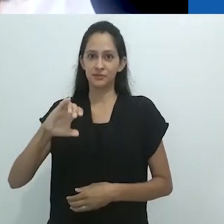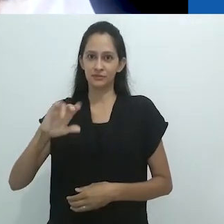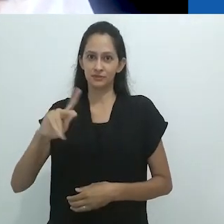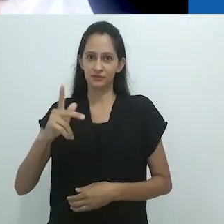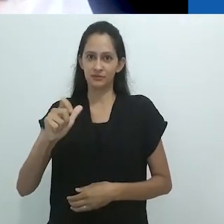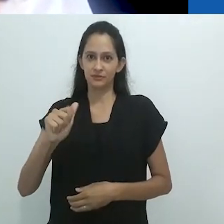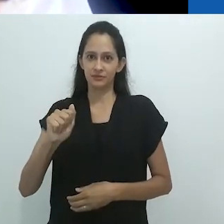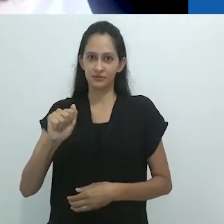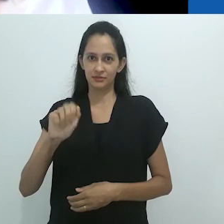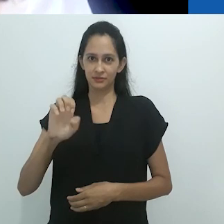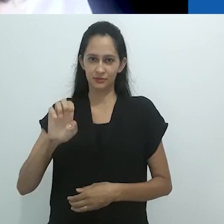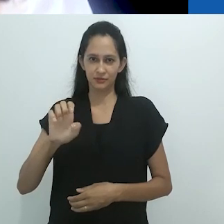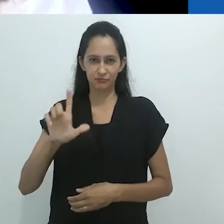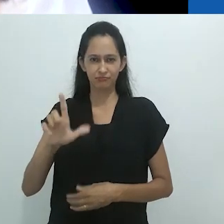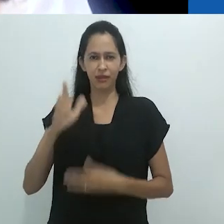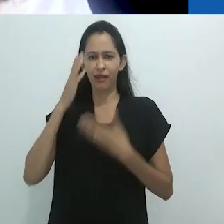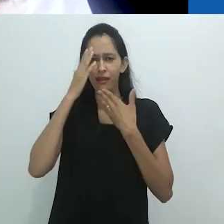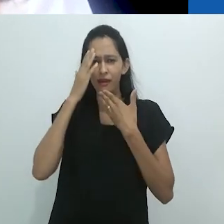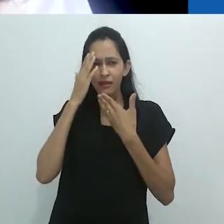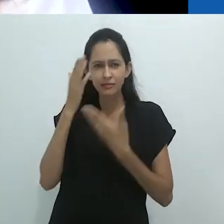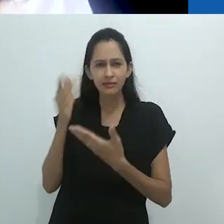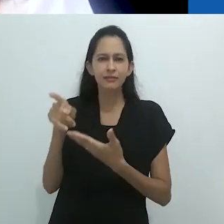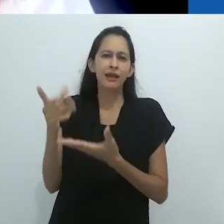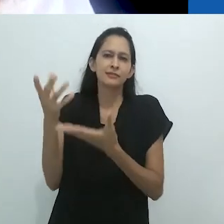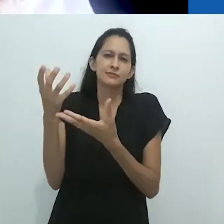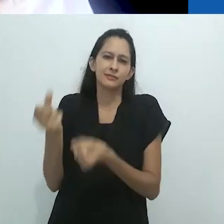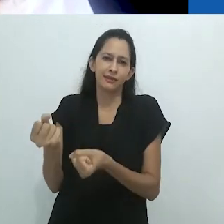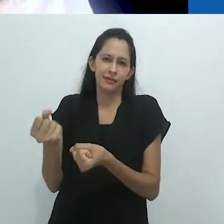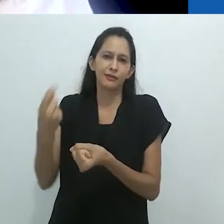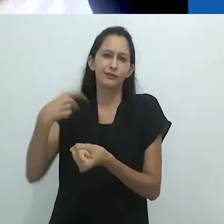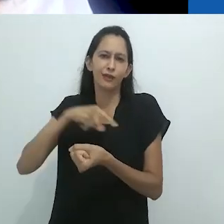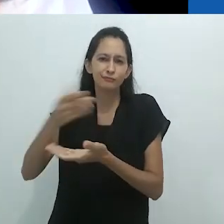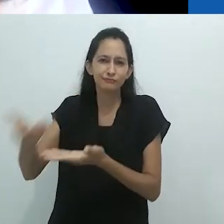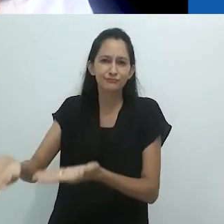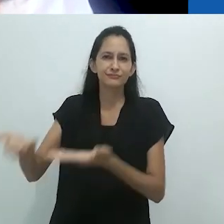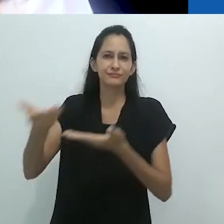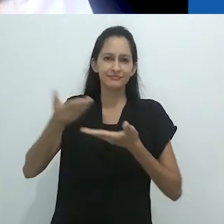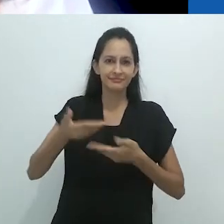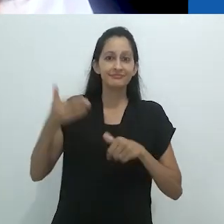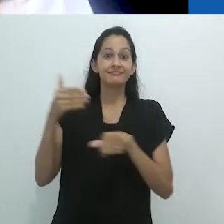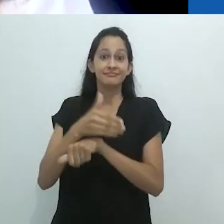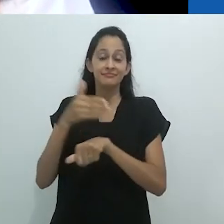para participar da 32ª Reunião da Associação Brasileira de Antropologia,